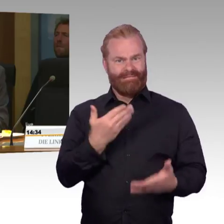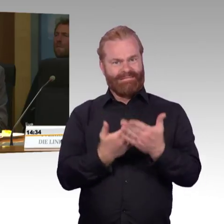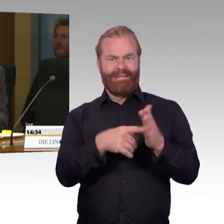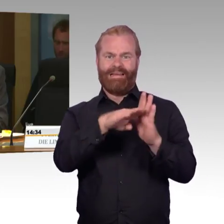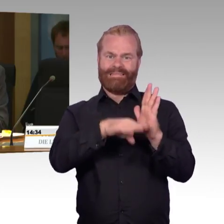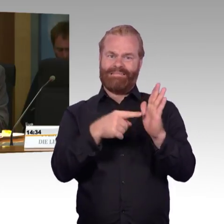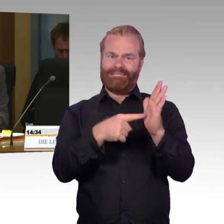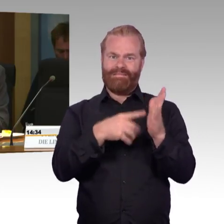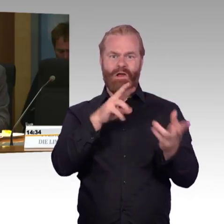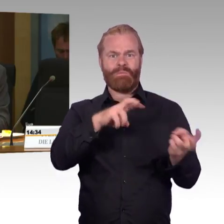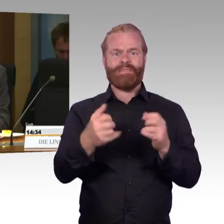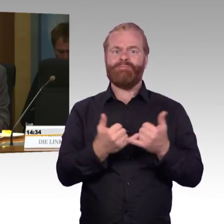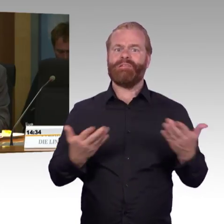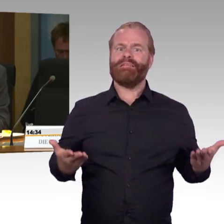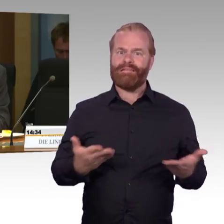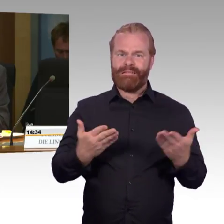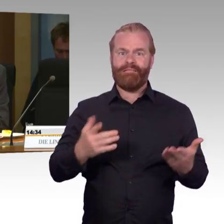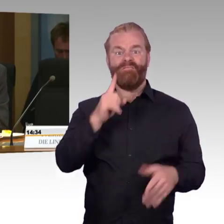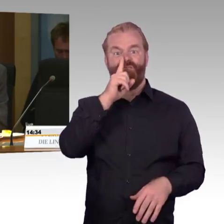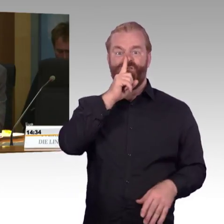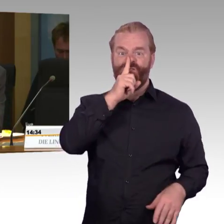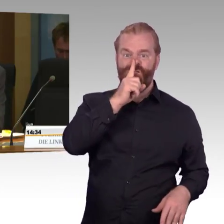Das ist die erste Frage, und die zweite Frage: